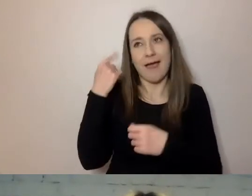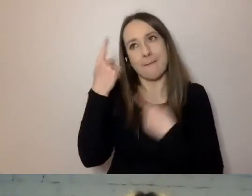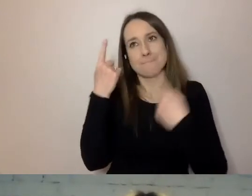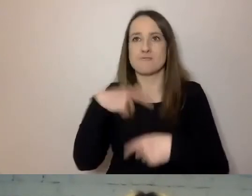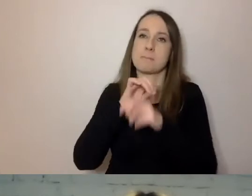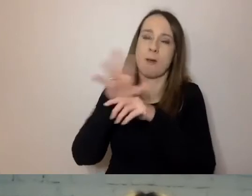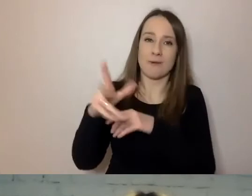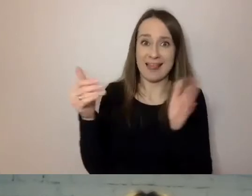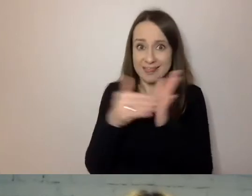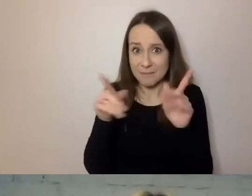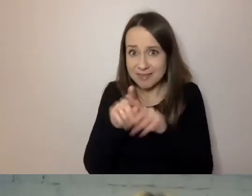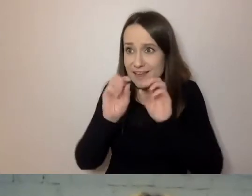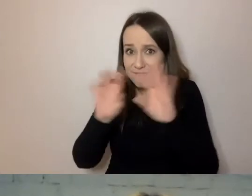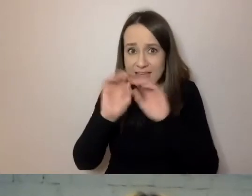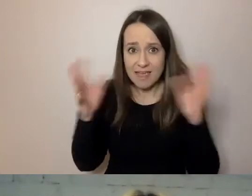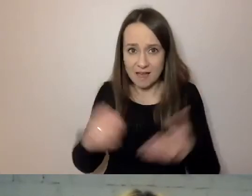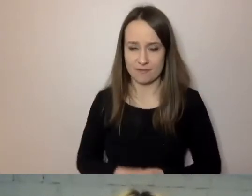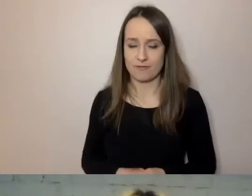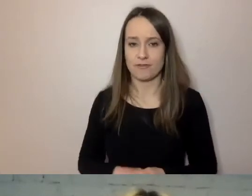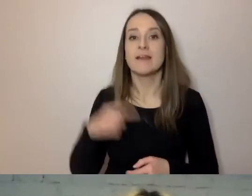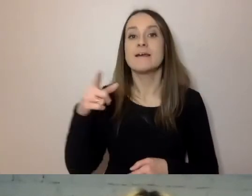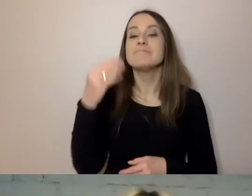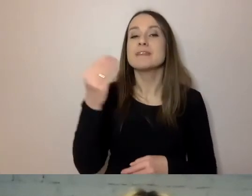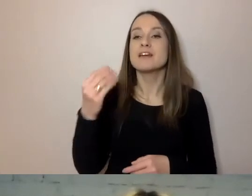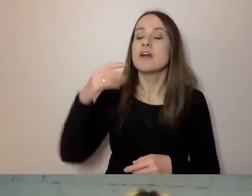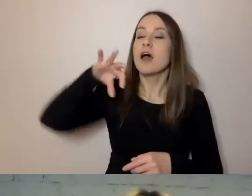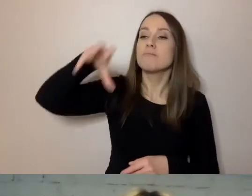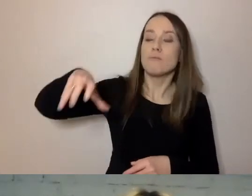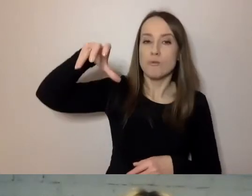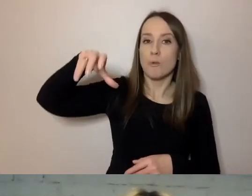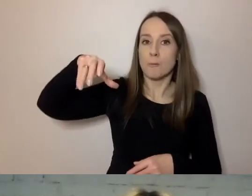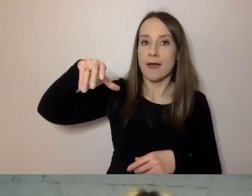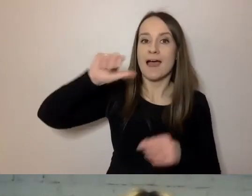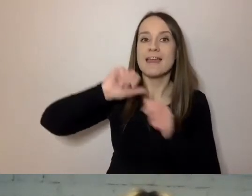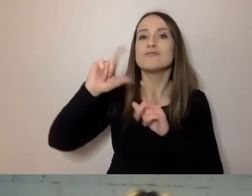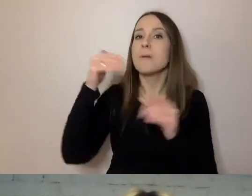Na samym końcu jest grupa osób potrzebujących prostego języka.